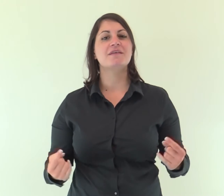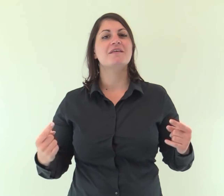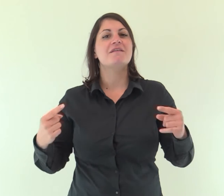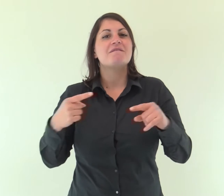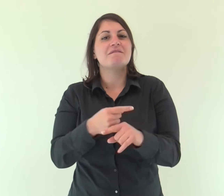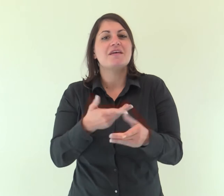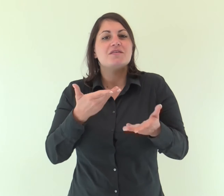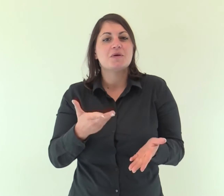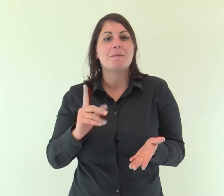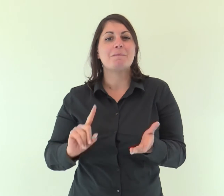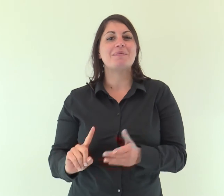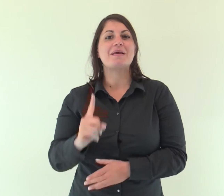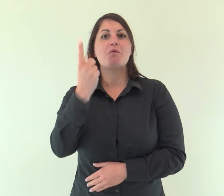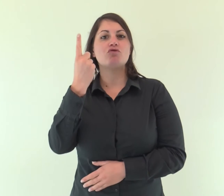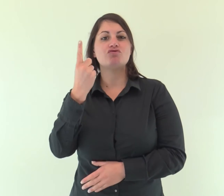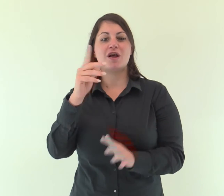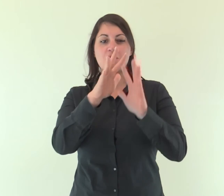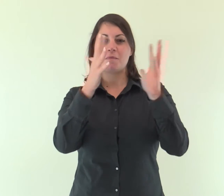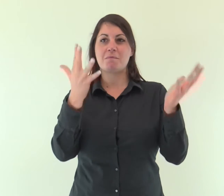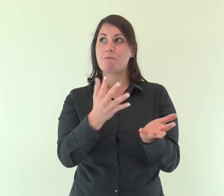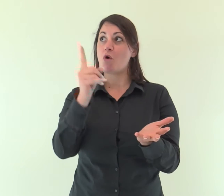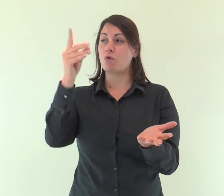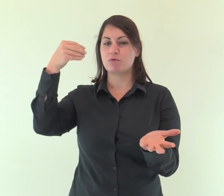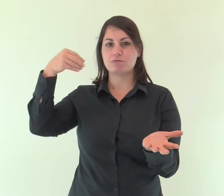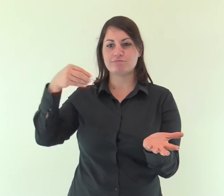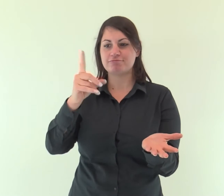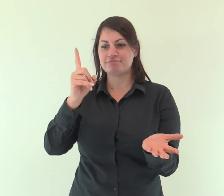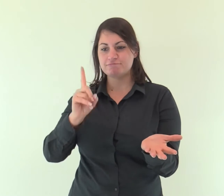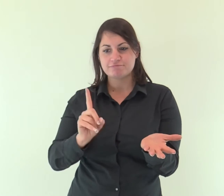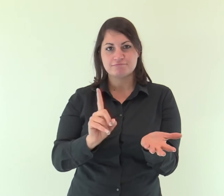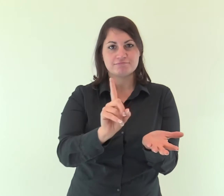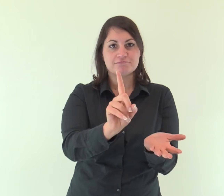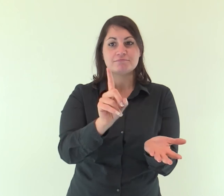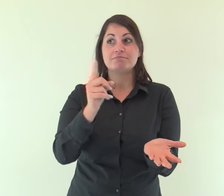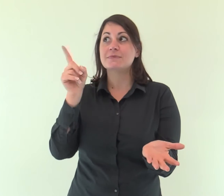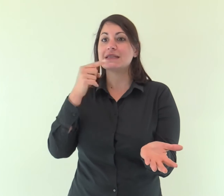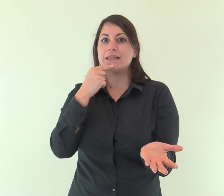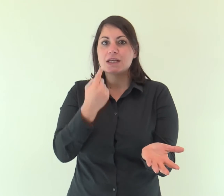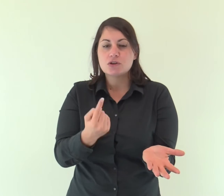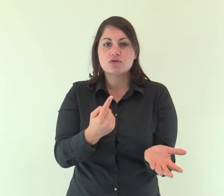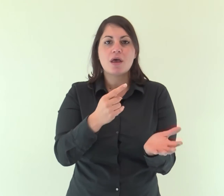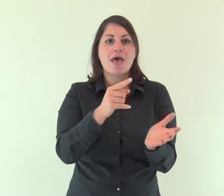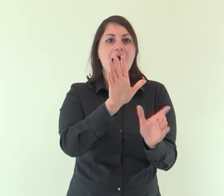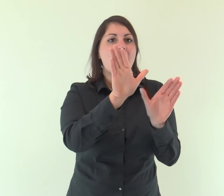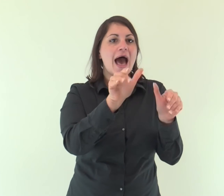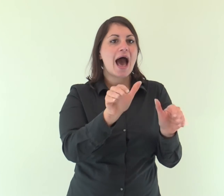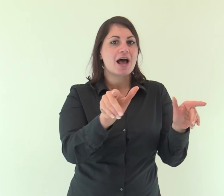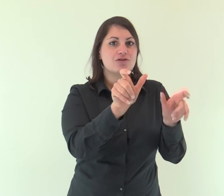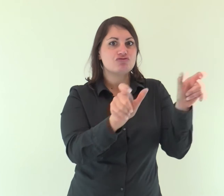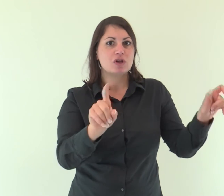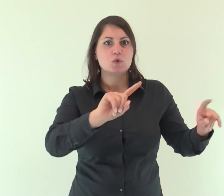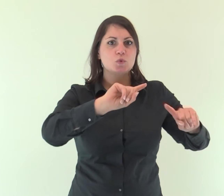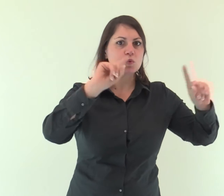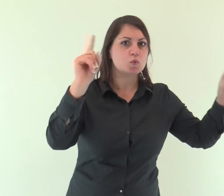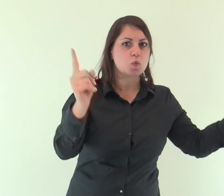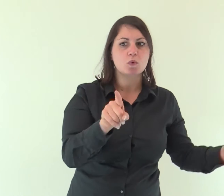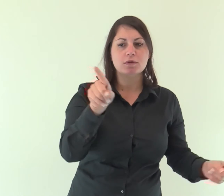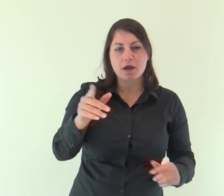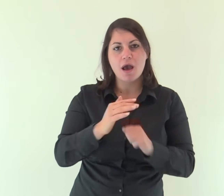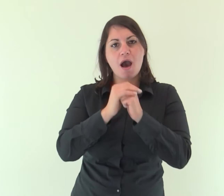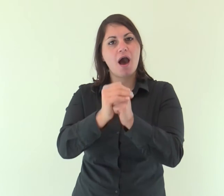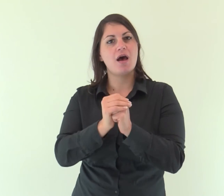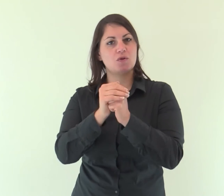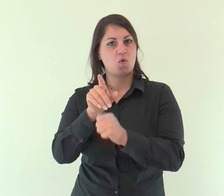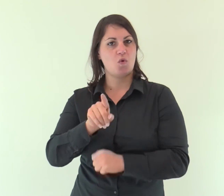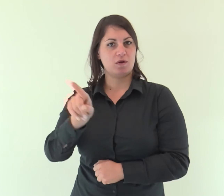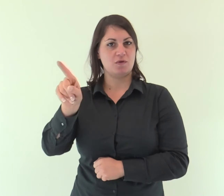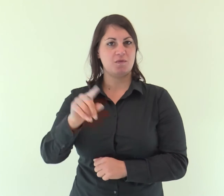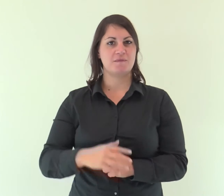Quando invece introduce il primogenito nel mondo, dice: «Lo adorino tutti gli angeli di Dio».